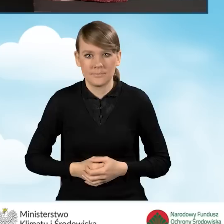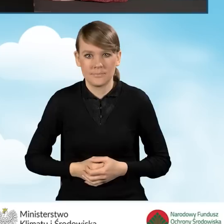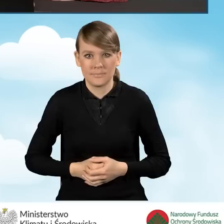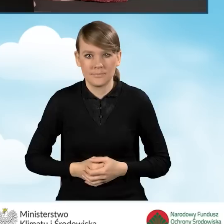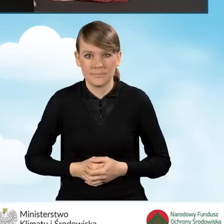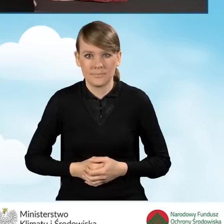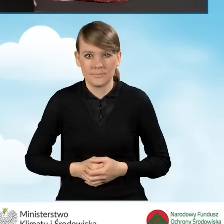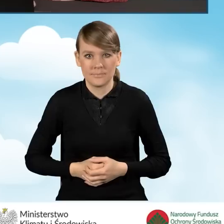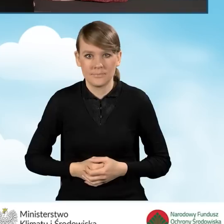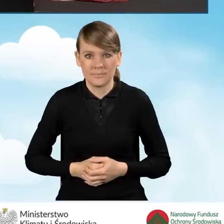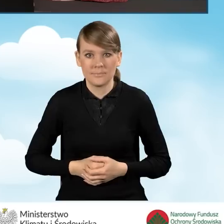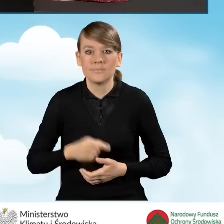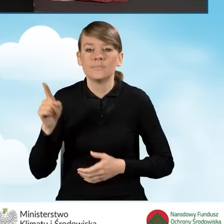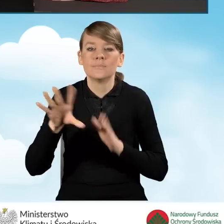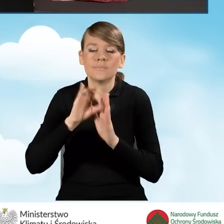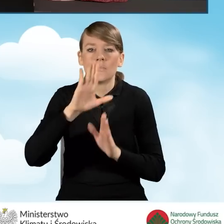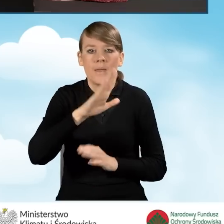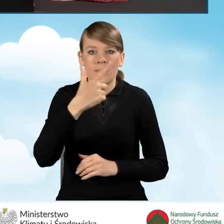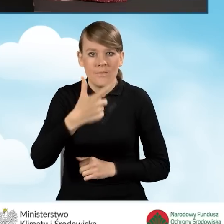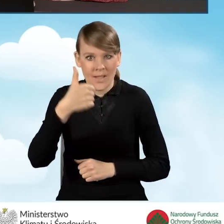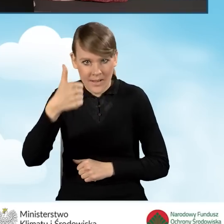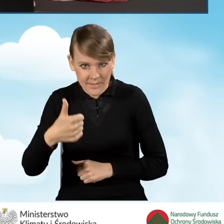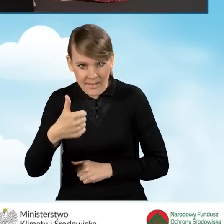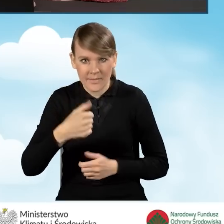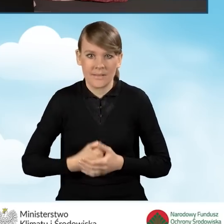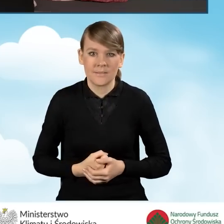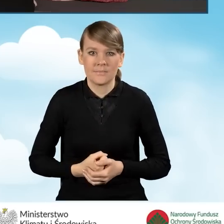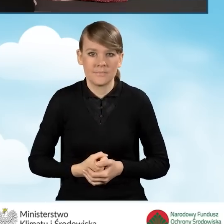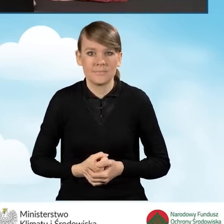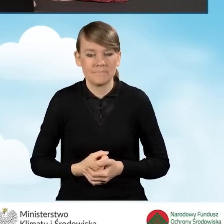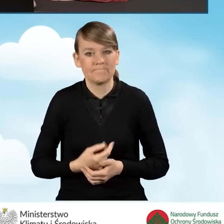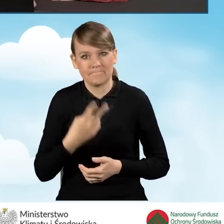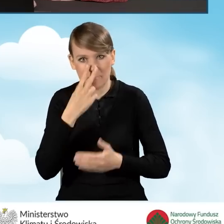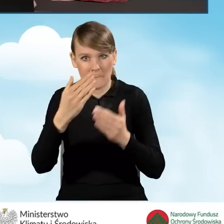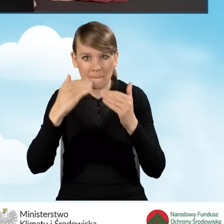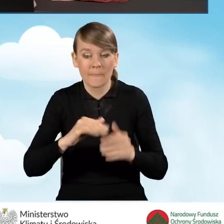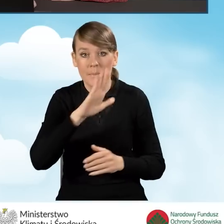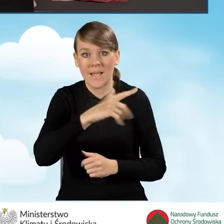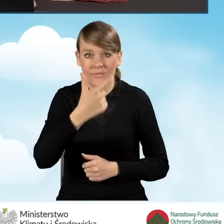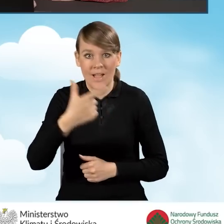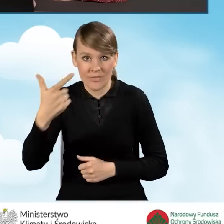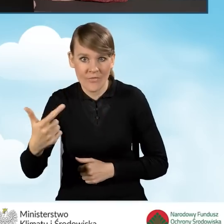Proszę bardzo. Zaznaczamy B2.1 i przechodzimy dalej. B2.2. Źródło ciepła.